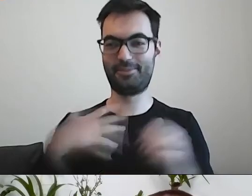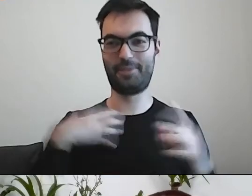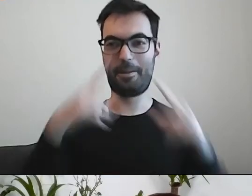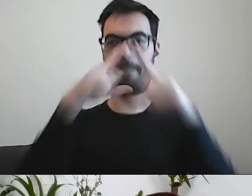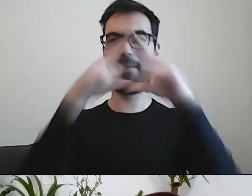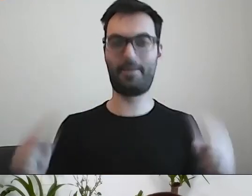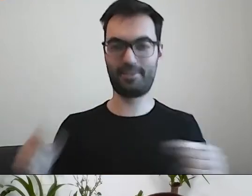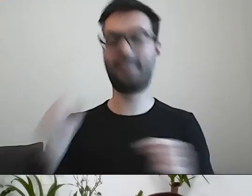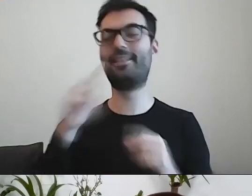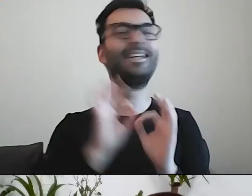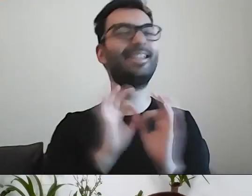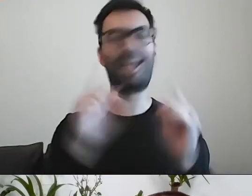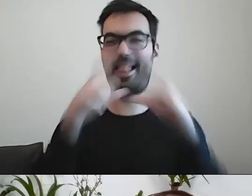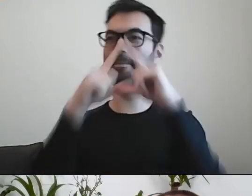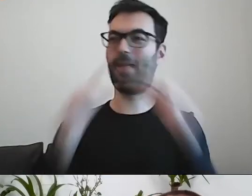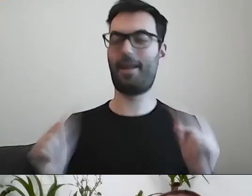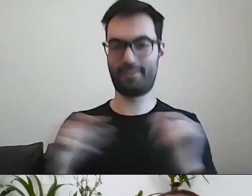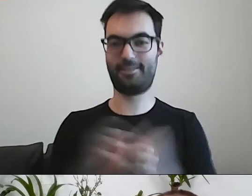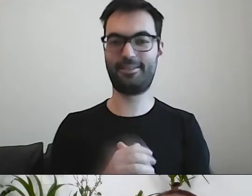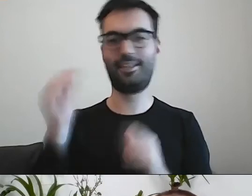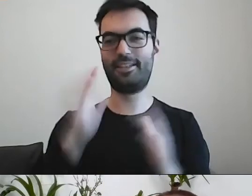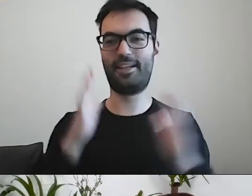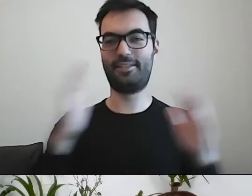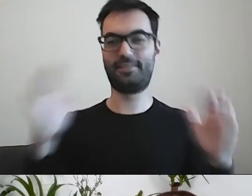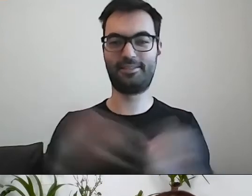PAWEŁ: Robi nam się śliczna piramida. Może być jeszcze szersza u podstaw.